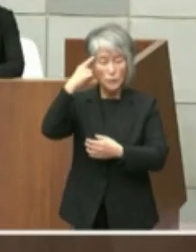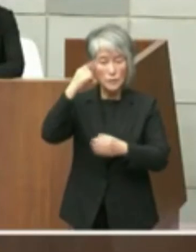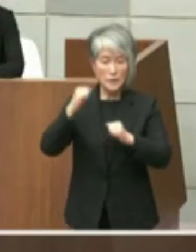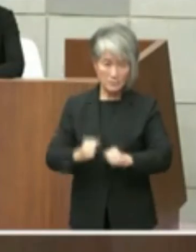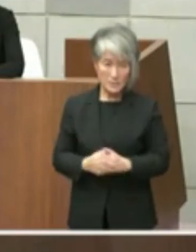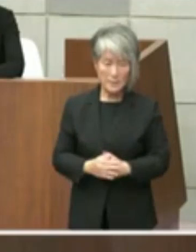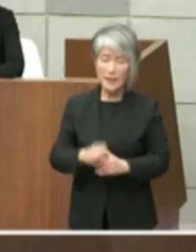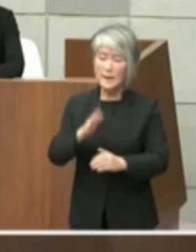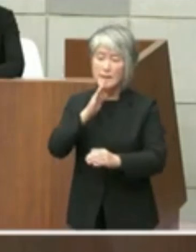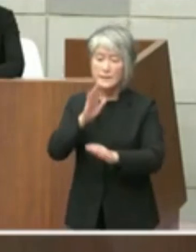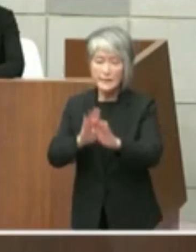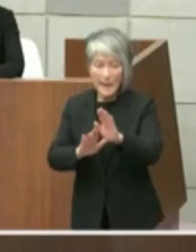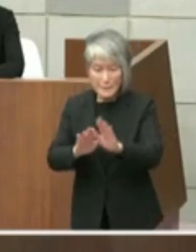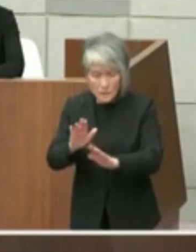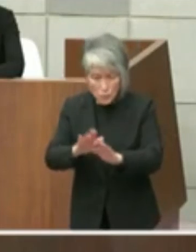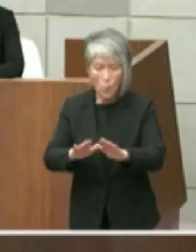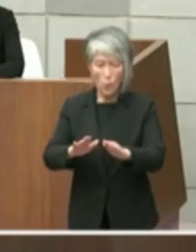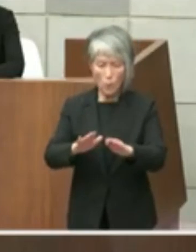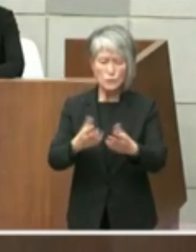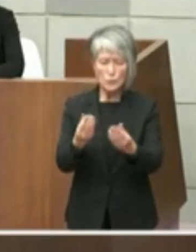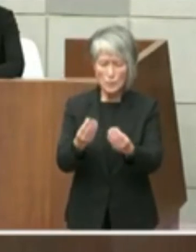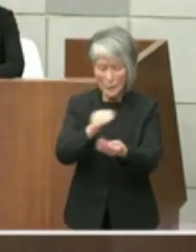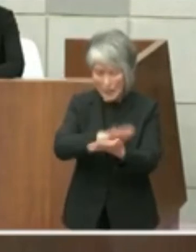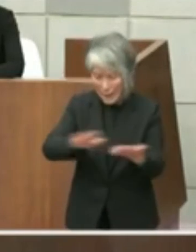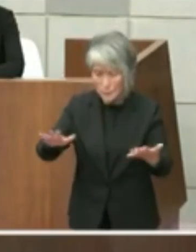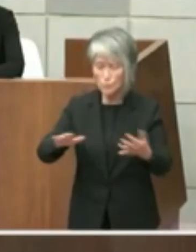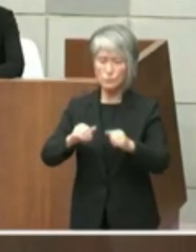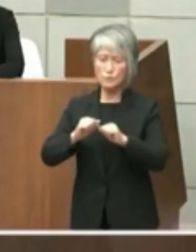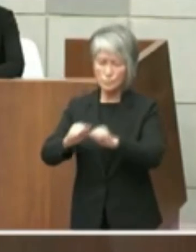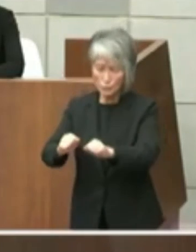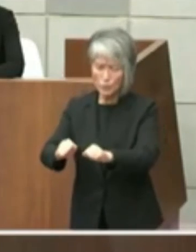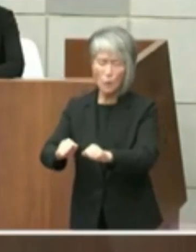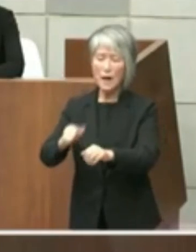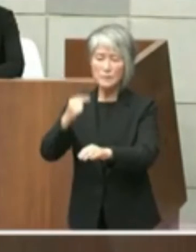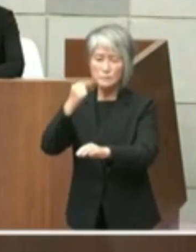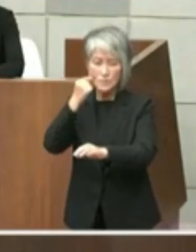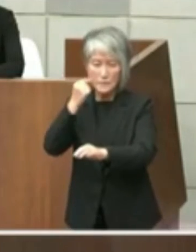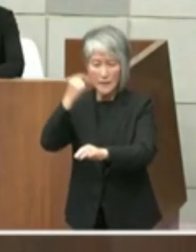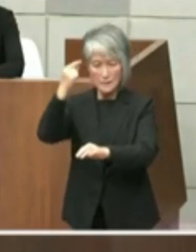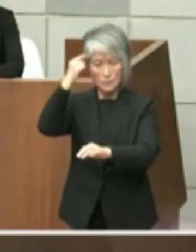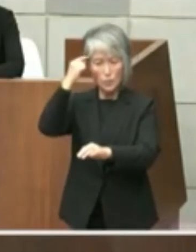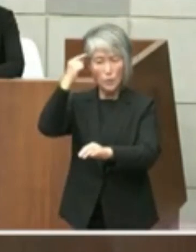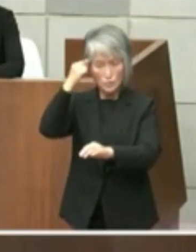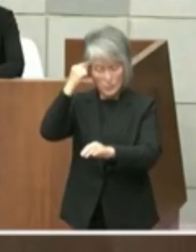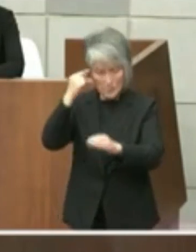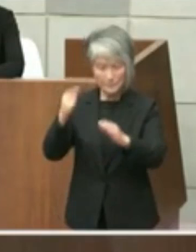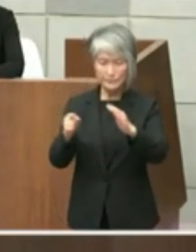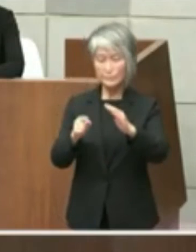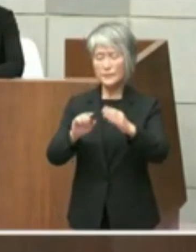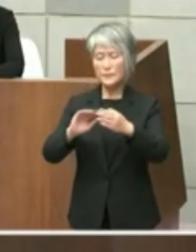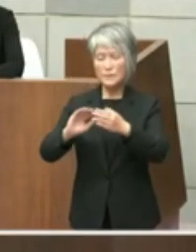ことは不適当と考えるところであり都市 公園法においても占用期間が満了した後は